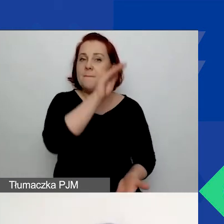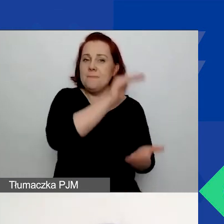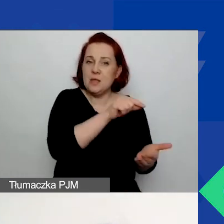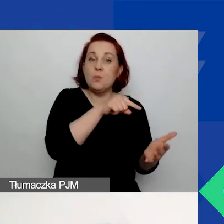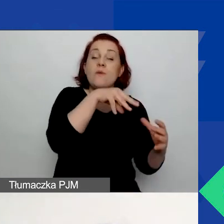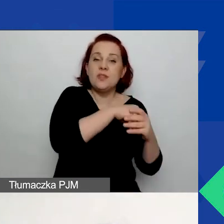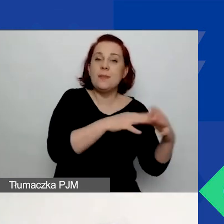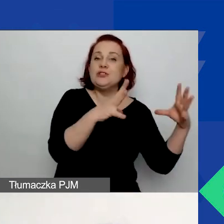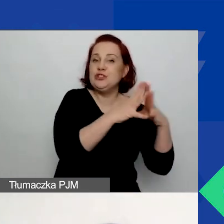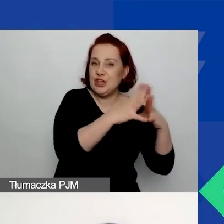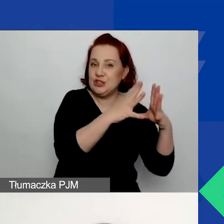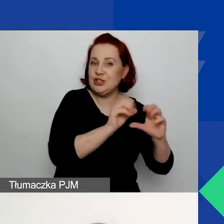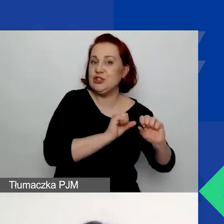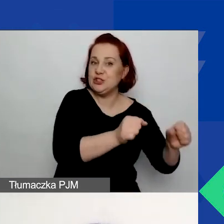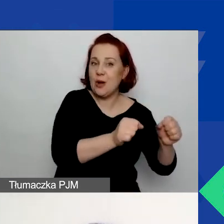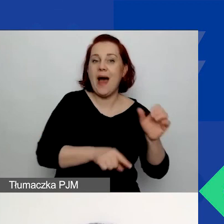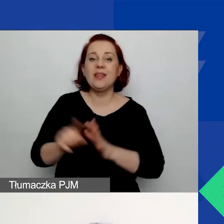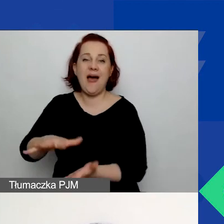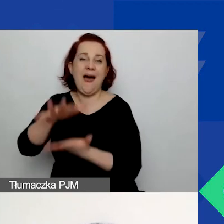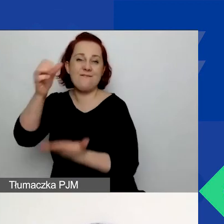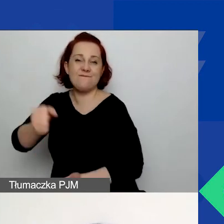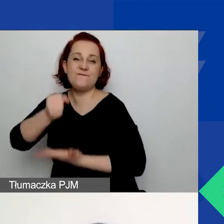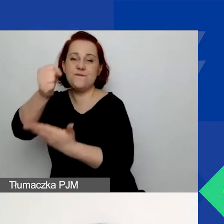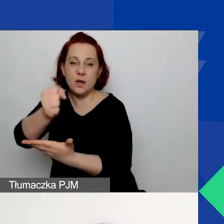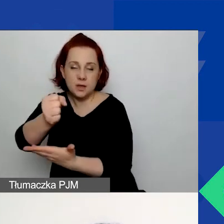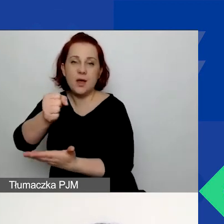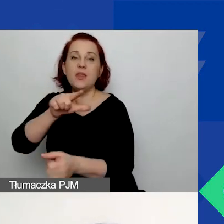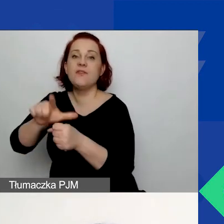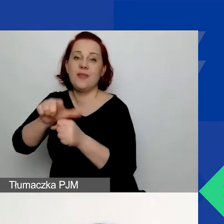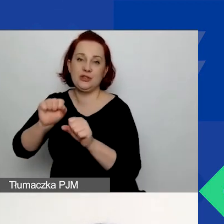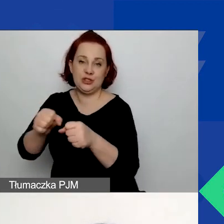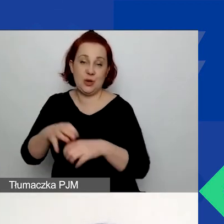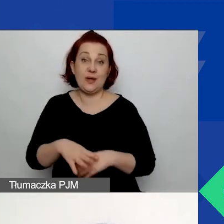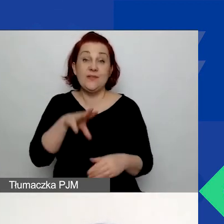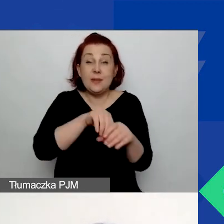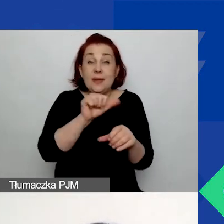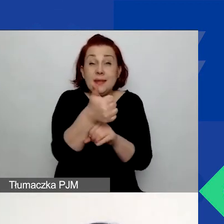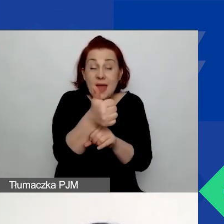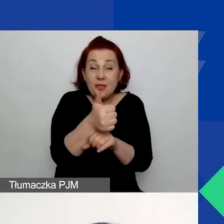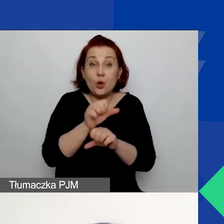dla dużych grantów - 12 działań. Jedno z tych działań powinno być poświęcone